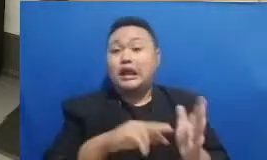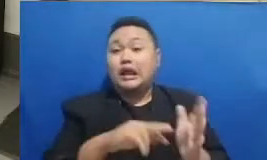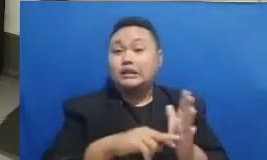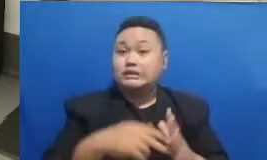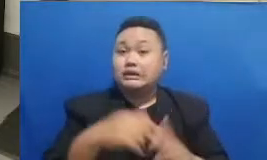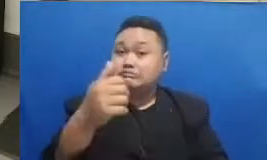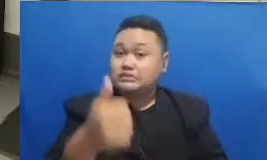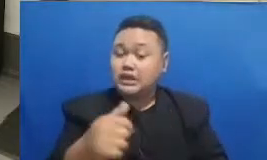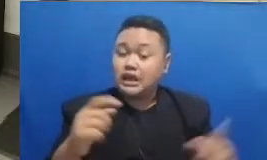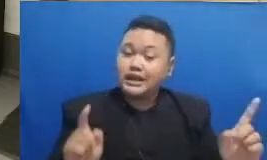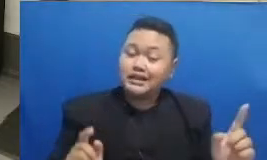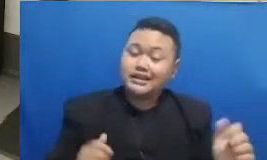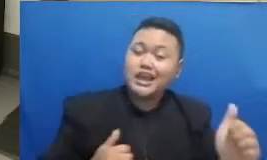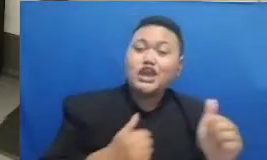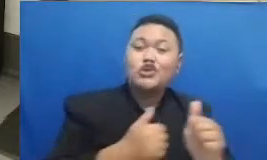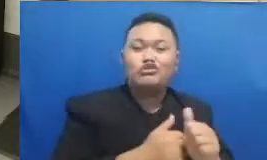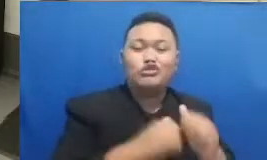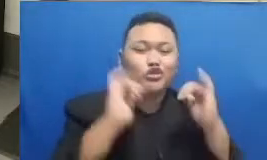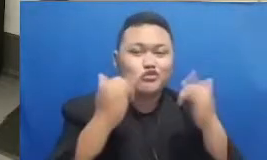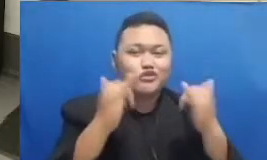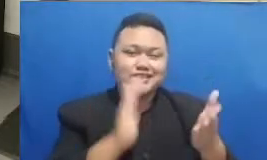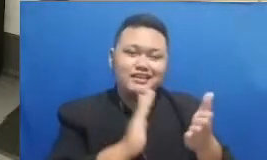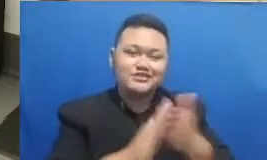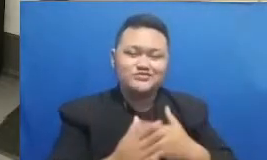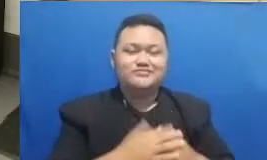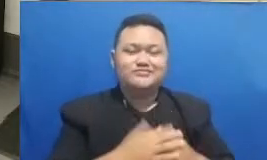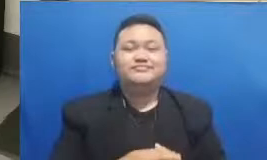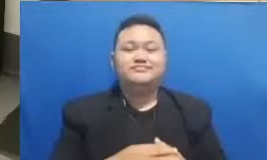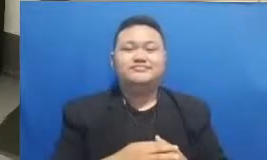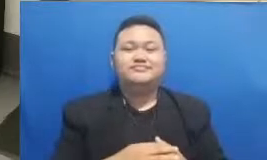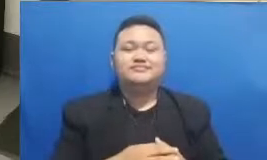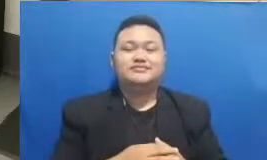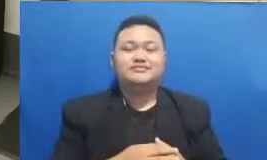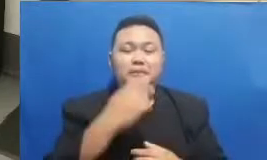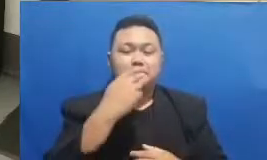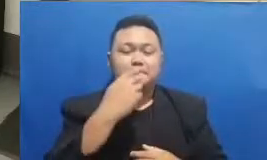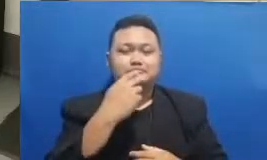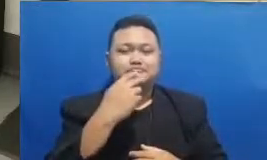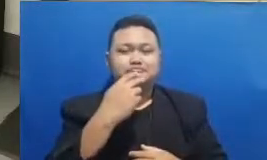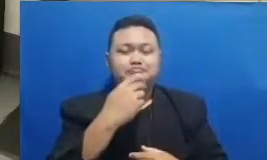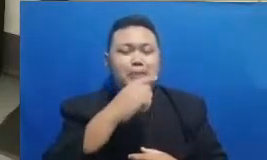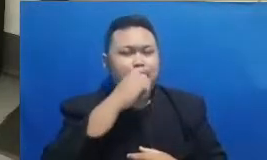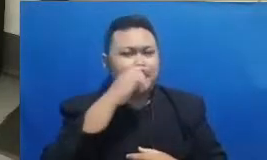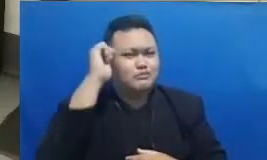secara live berarti silahkan langsung melihat ke tutup cat Bapak dan Ibu ada sebuah link disana